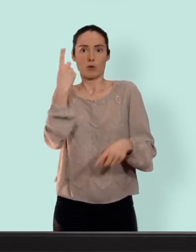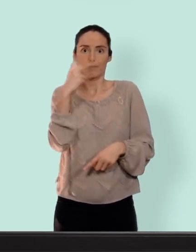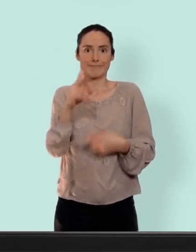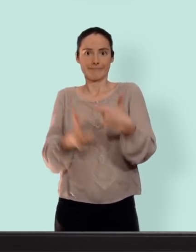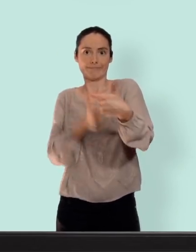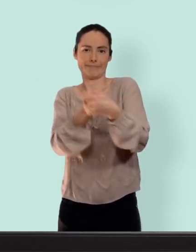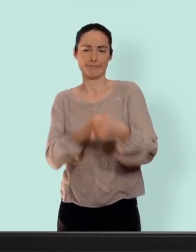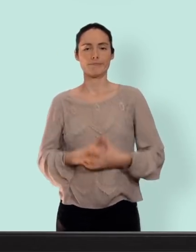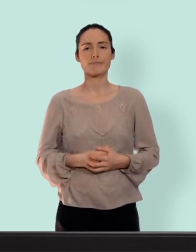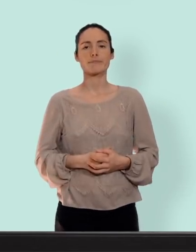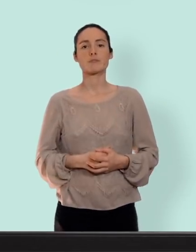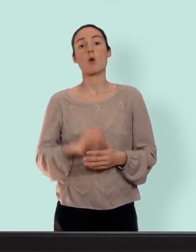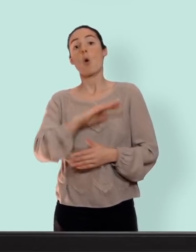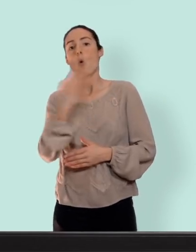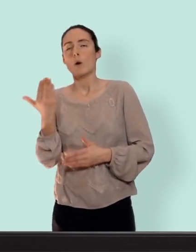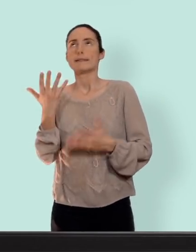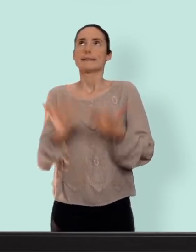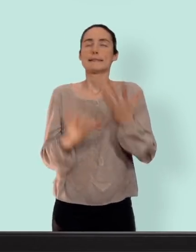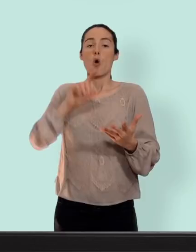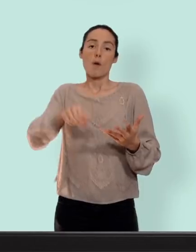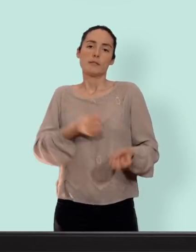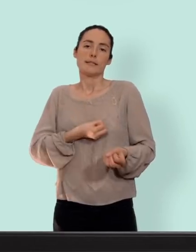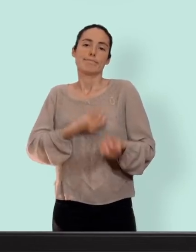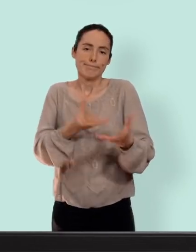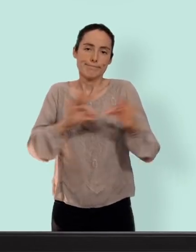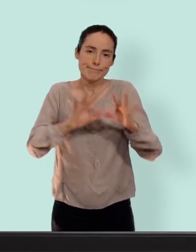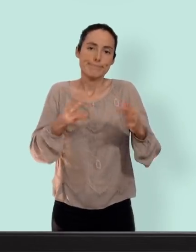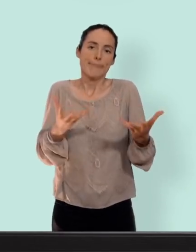moyen dont je ne peux pas ne pas vous parler mais qui n'est pas un moyen de